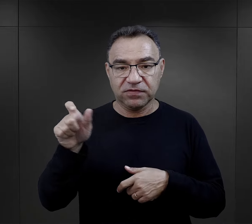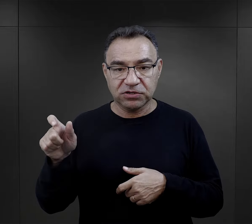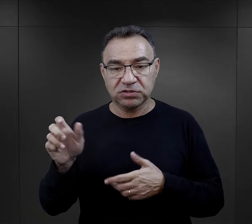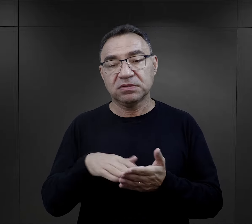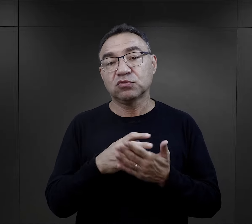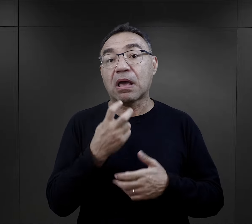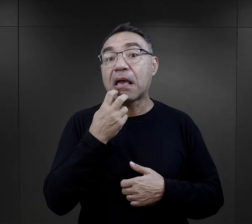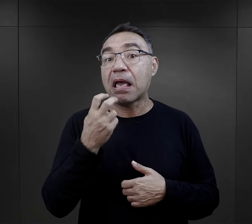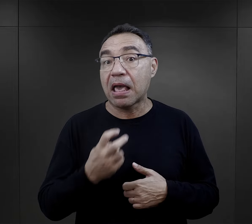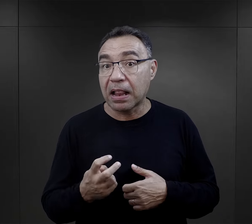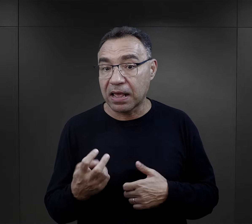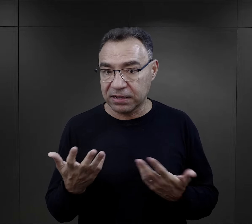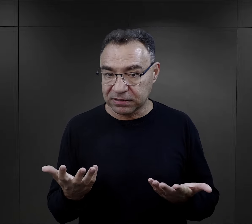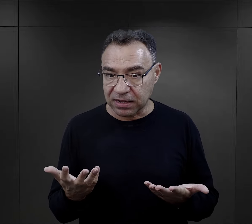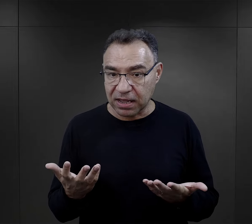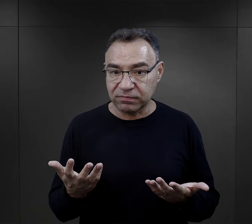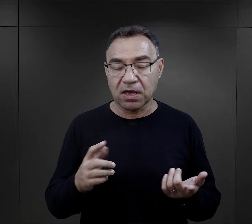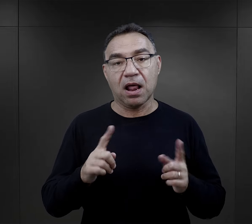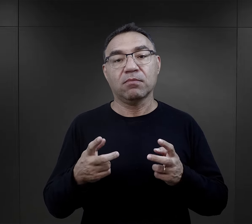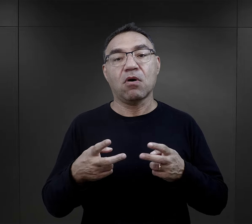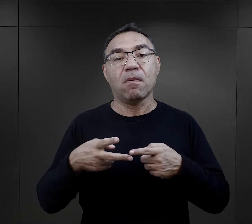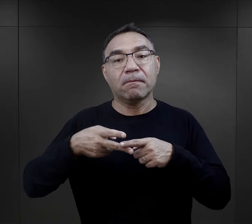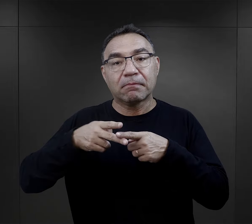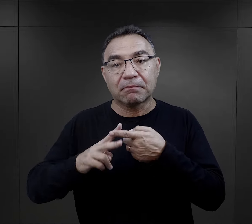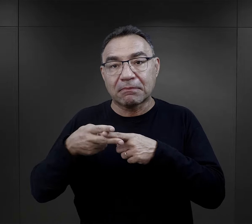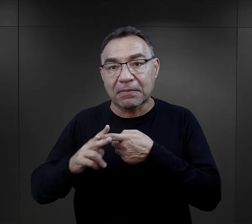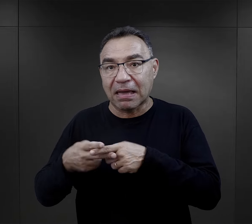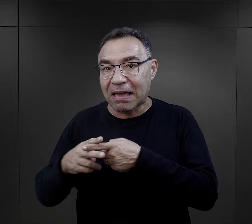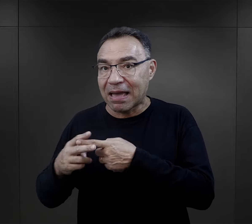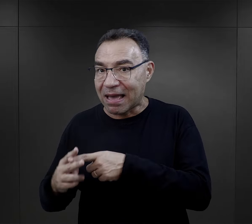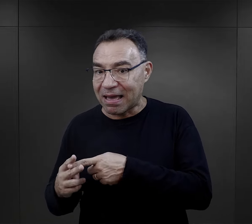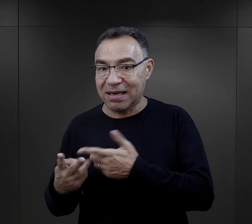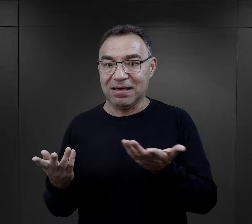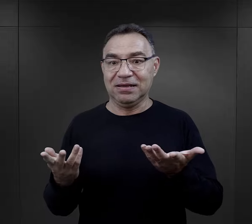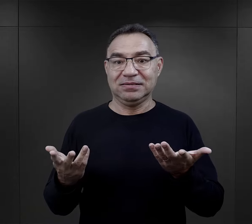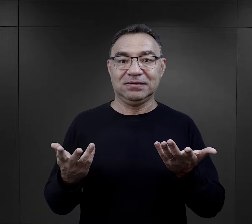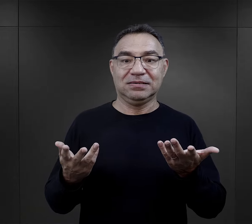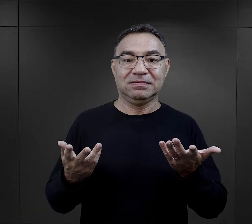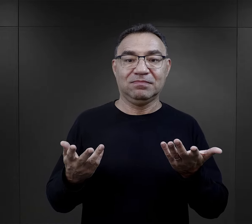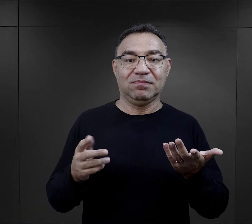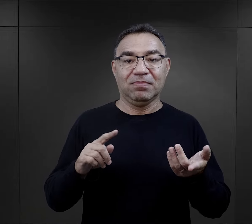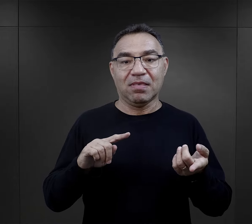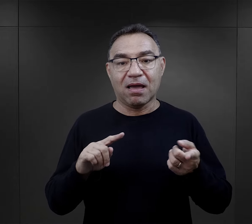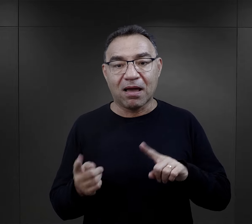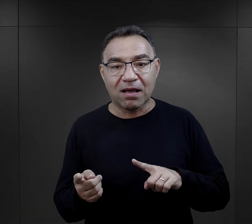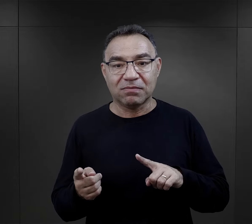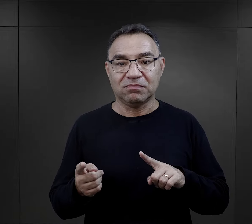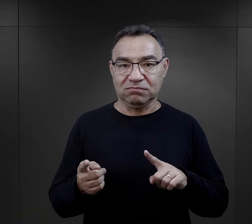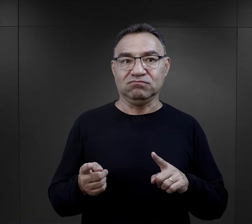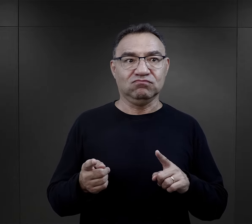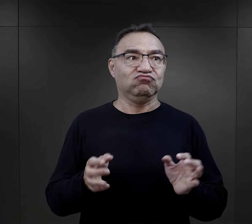W przypadku więźniów, którzy byli np. elektrykami, którzy byli mechanikami